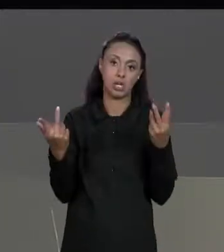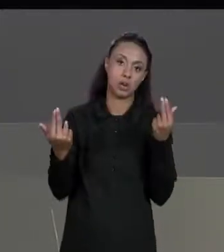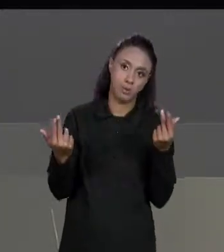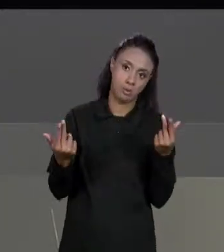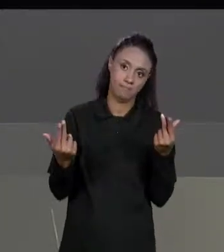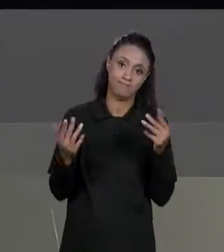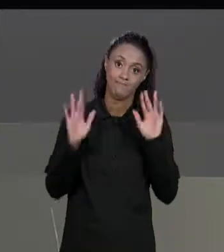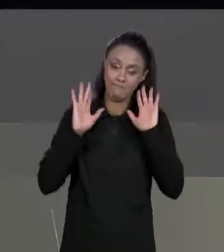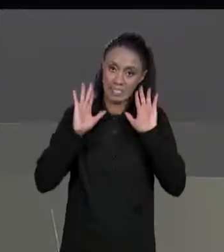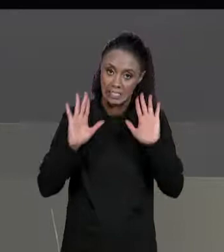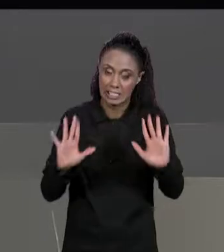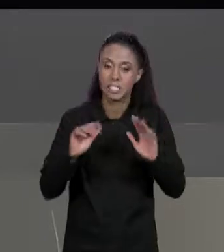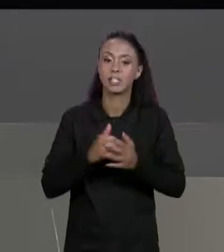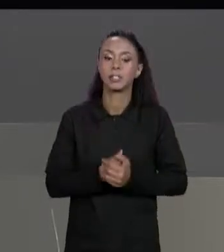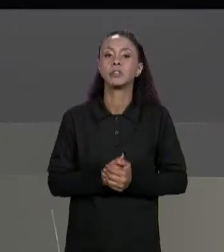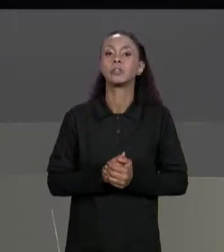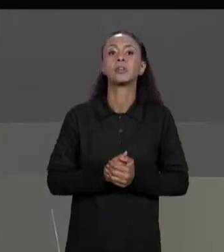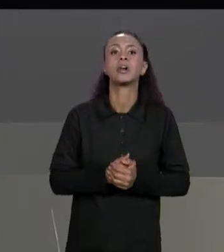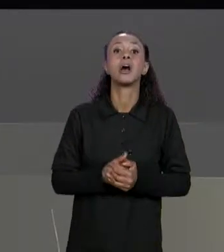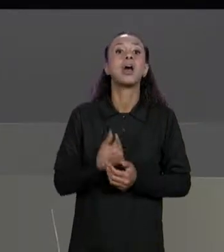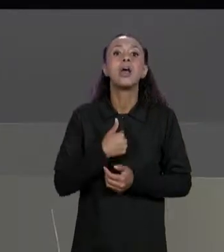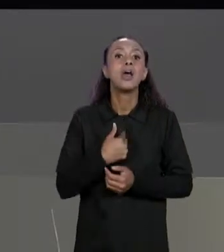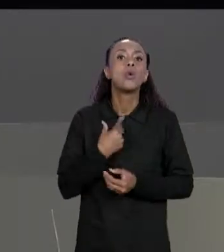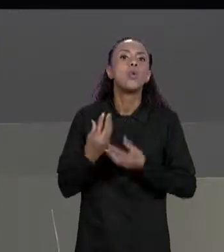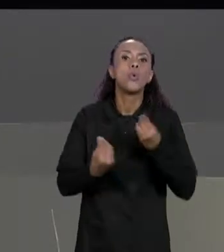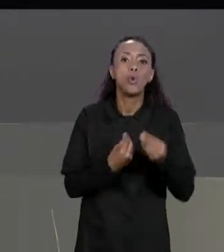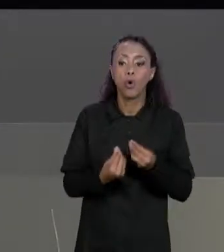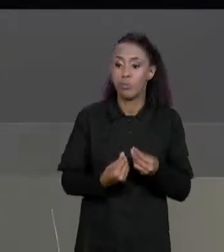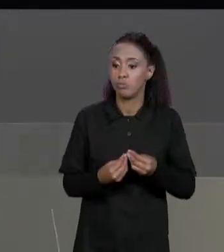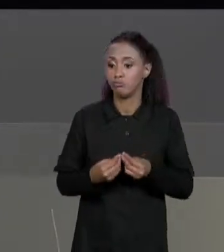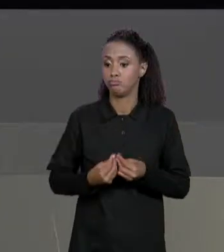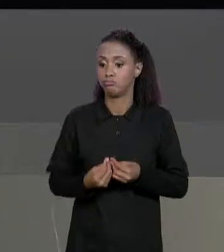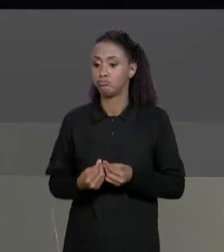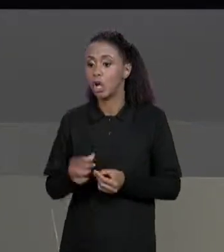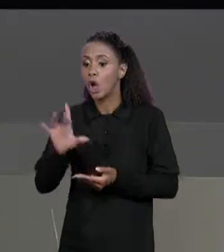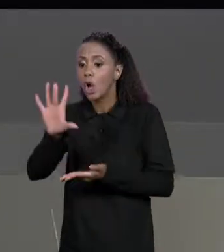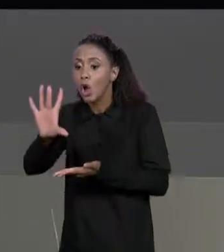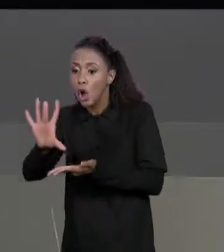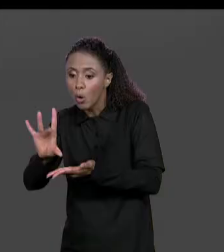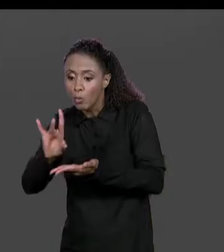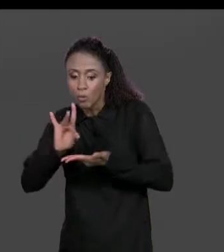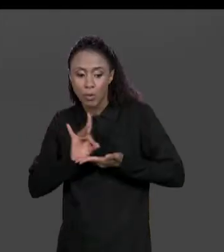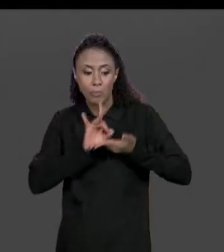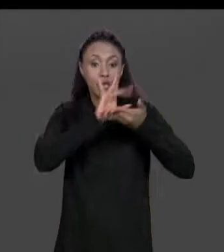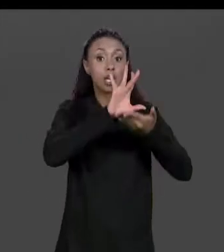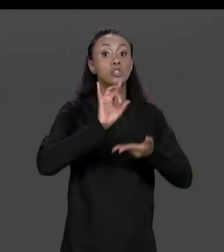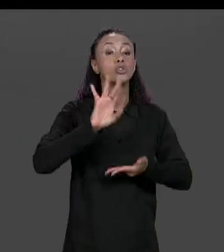SIMPLESMENTE VAI COPIAR OS VALORES DA MATRIZ ORIGINAL NA MATRIZ TRANSPOSTA TOMANDO CUIDADO COM A MUDANÇA DE COORDENADA, O QUE ERA UMA